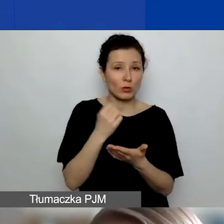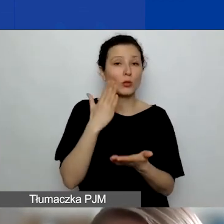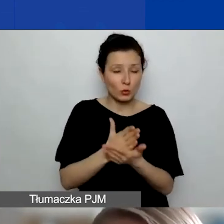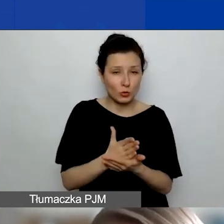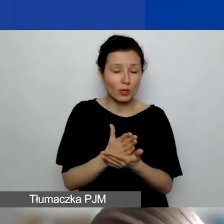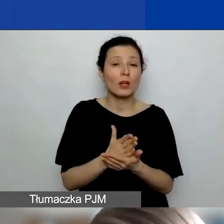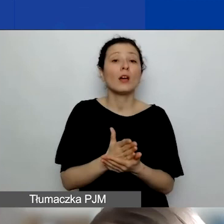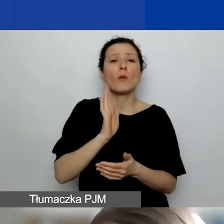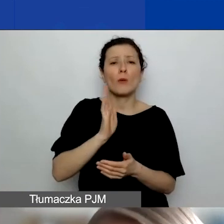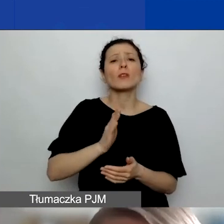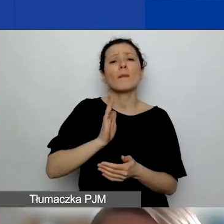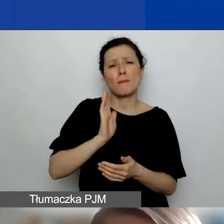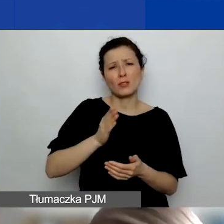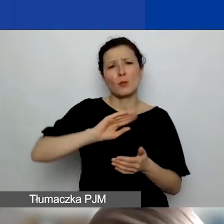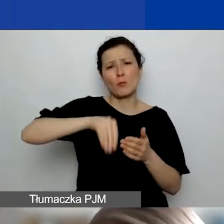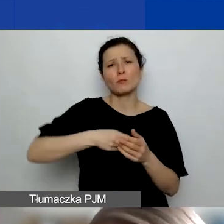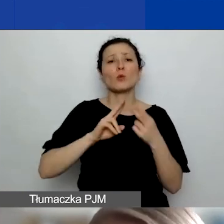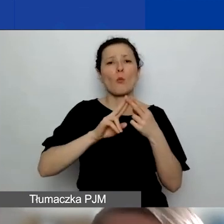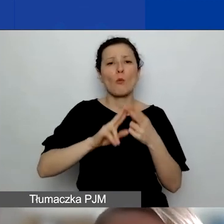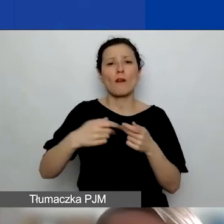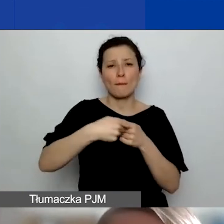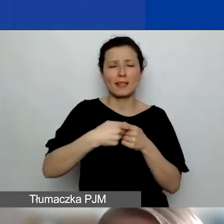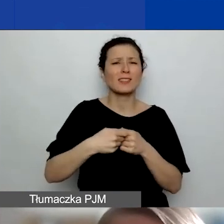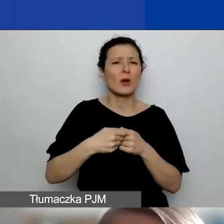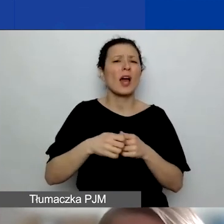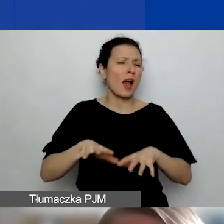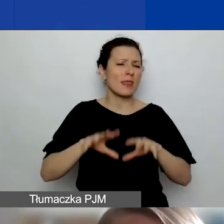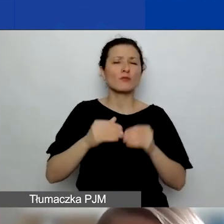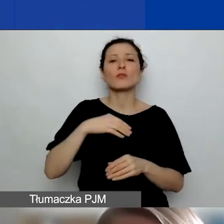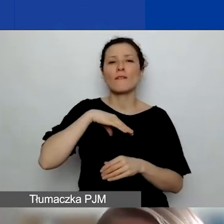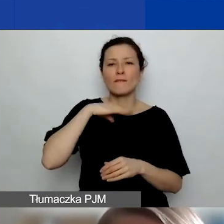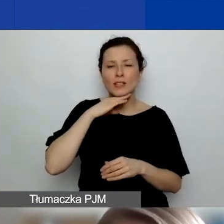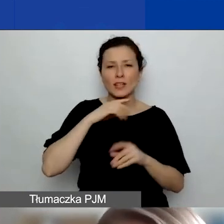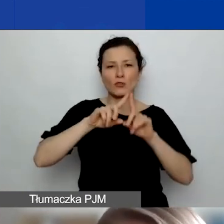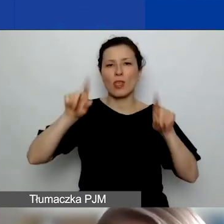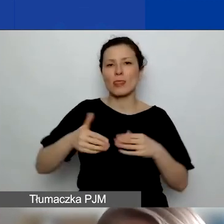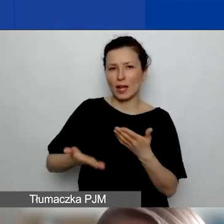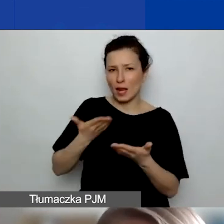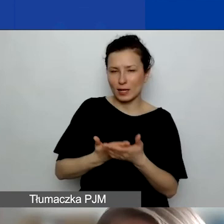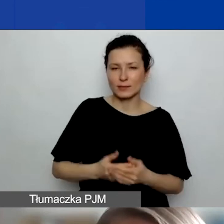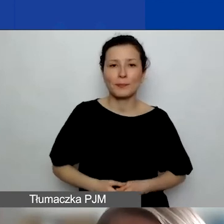Na razie wystarczy taka deklaracja. Ona musi być załączona. W przypadku podmiotów z Państw-Darczyńców